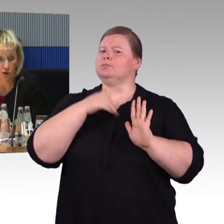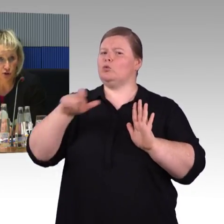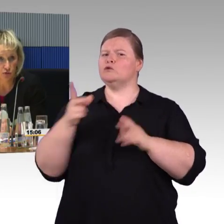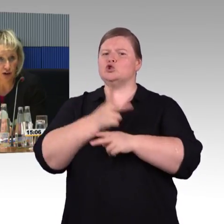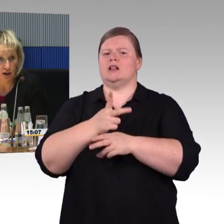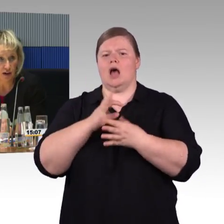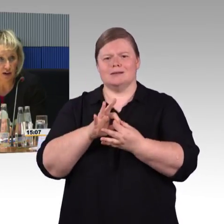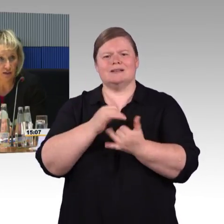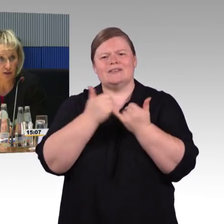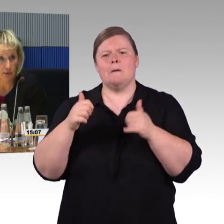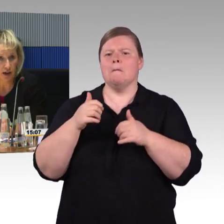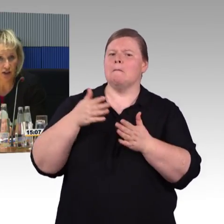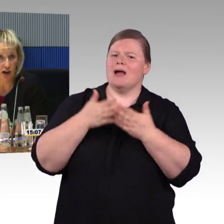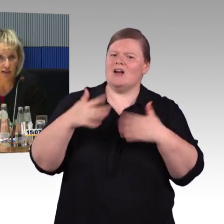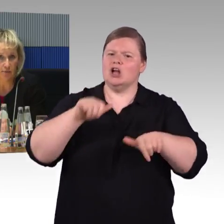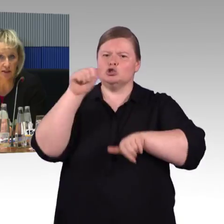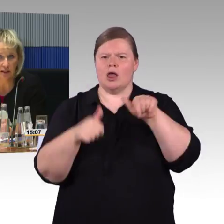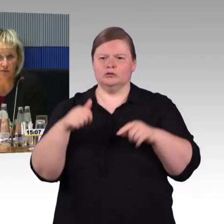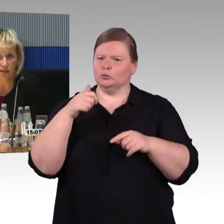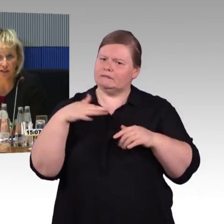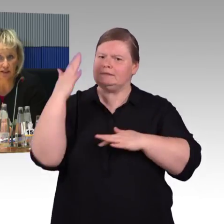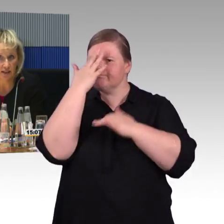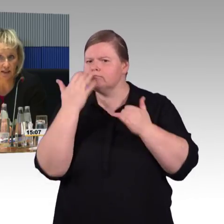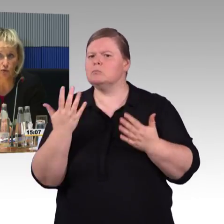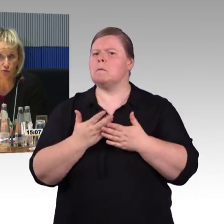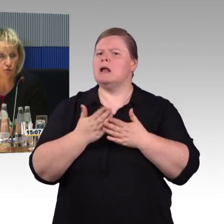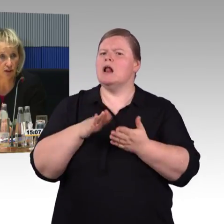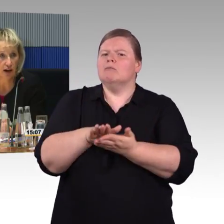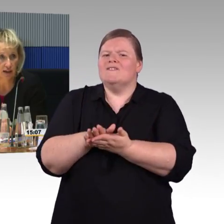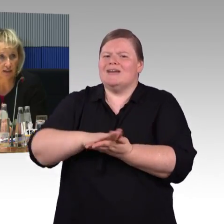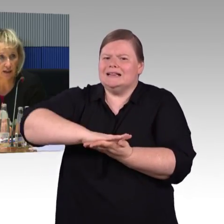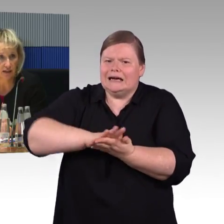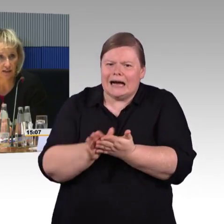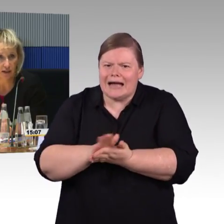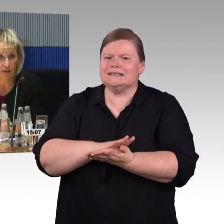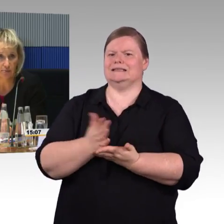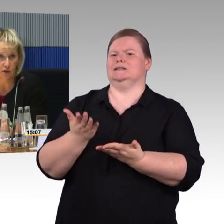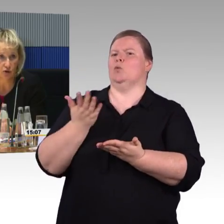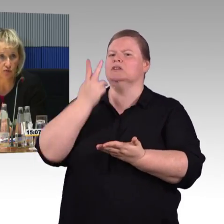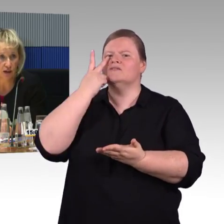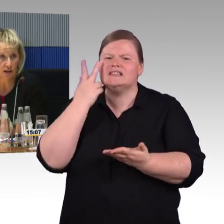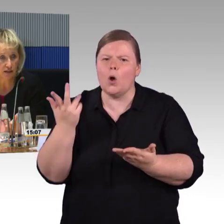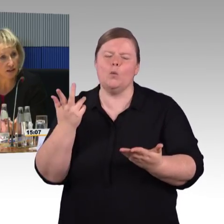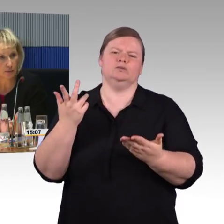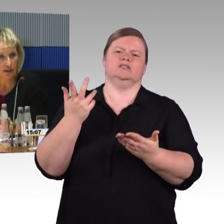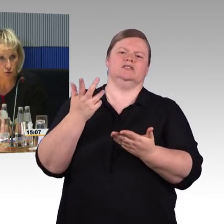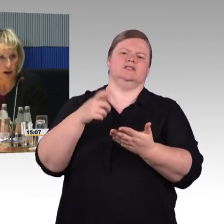gerade der Bereich im ICE 4 ist großzügig gehalten, selbst die Rollstuhlfahrer haben gesagt,